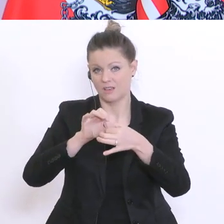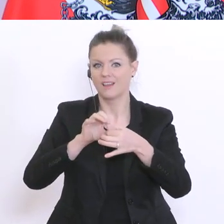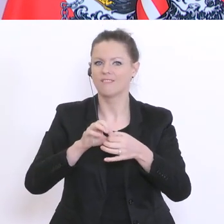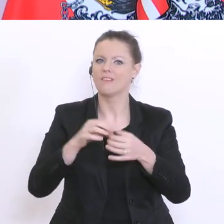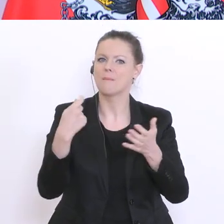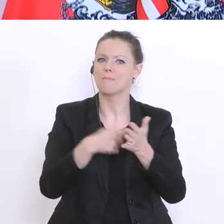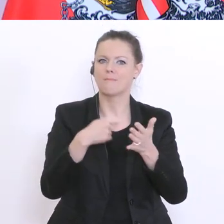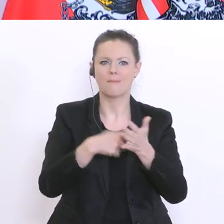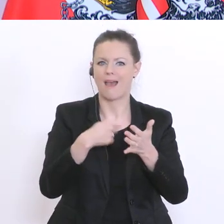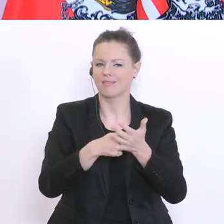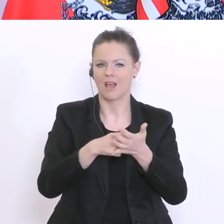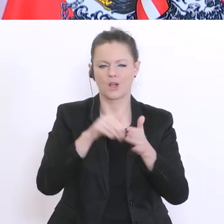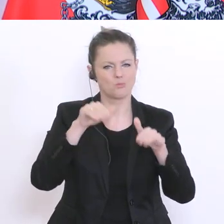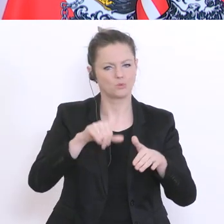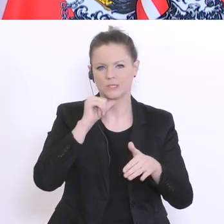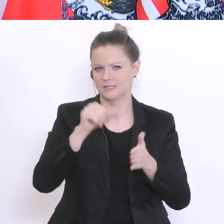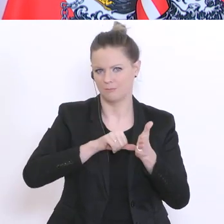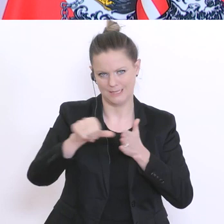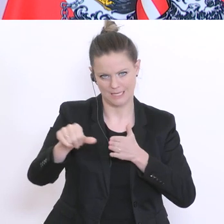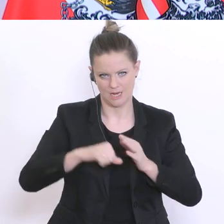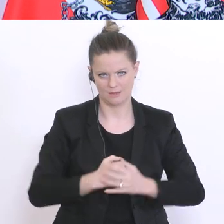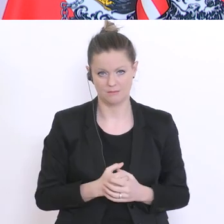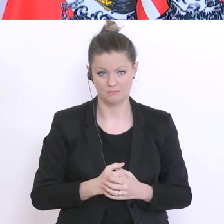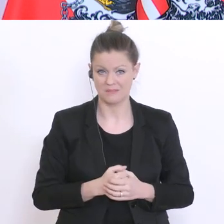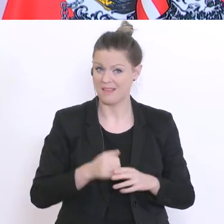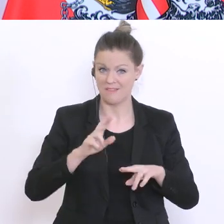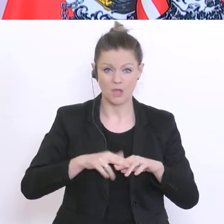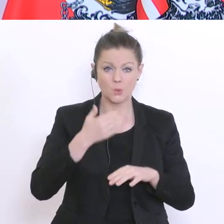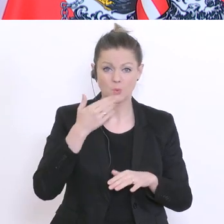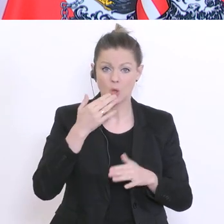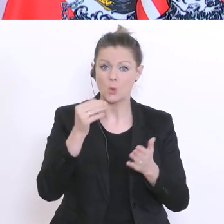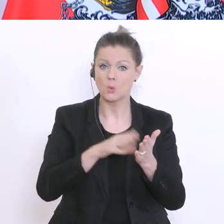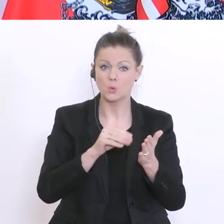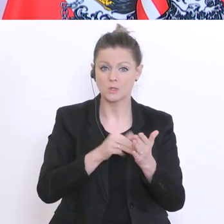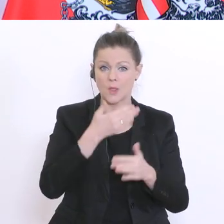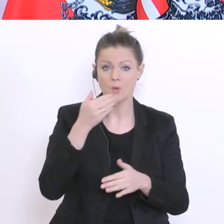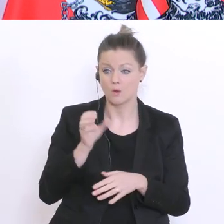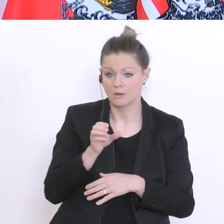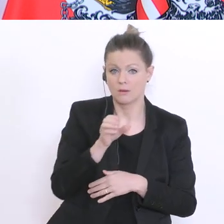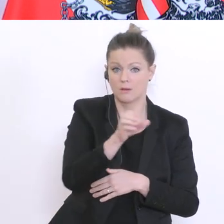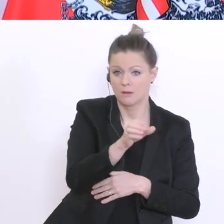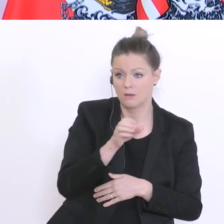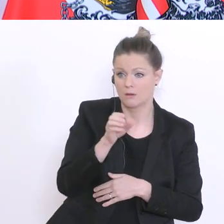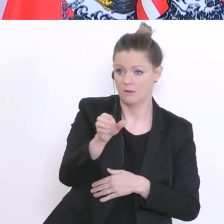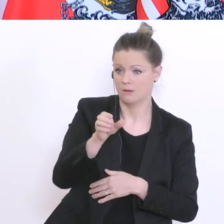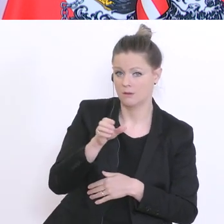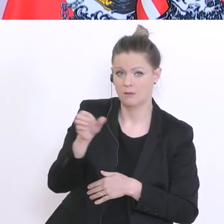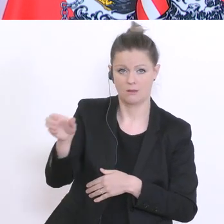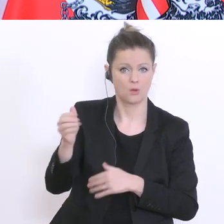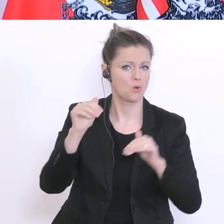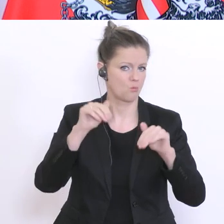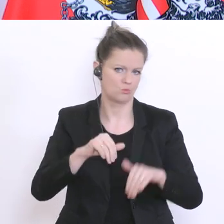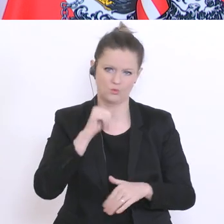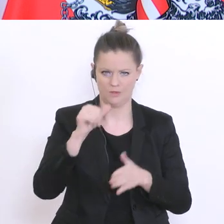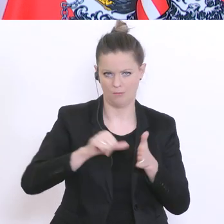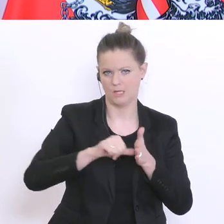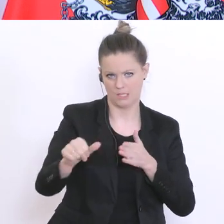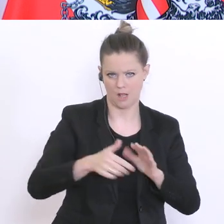diese nicht nützt, nicht nützen kann, soll auch nichts bezahlen. Den Ländern und Gemeinden wird